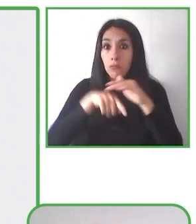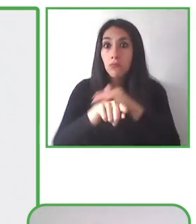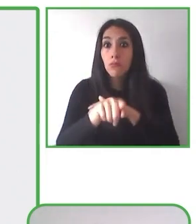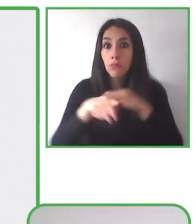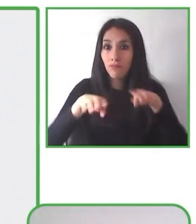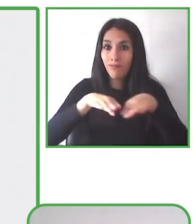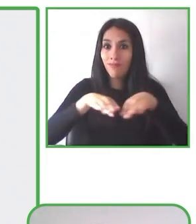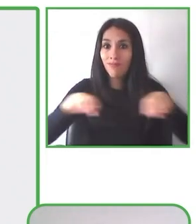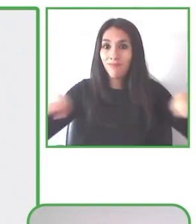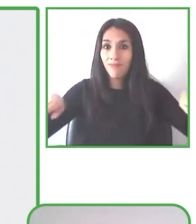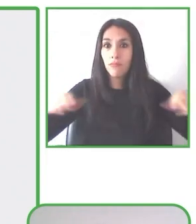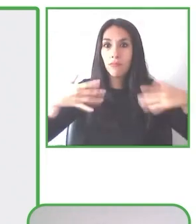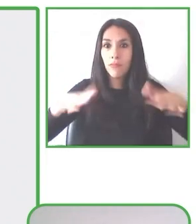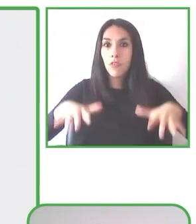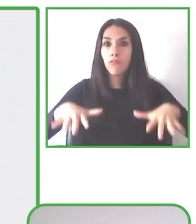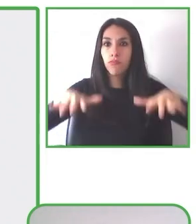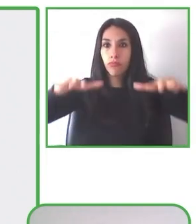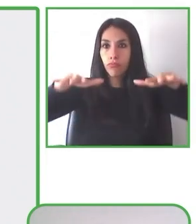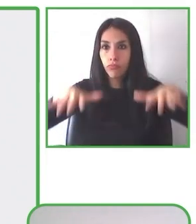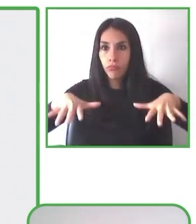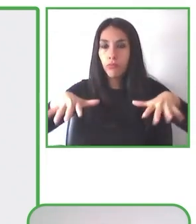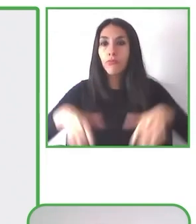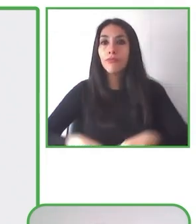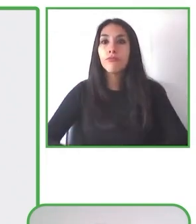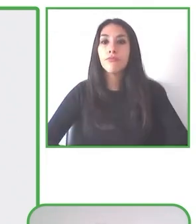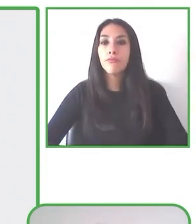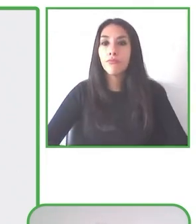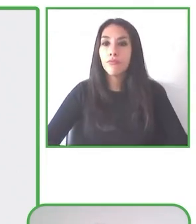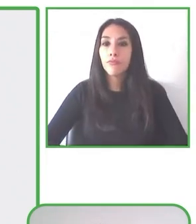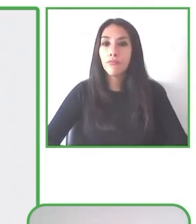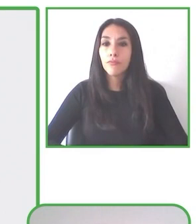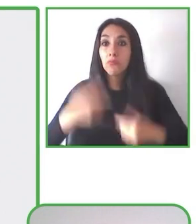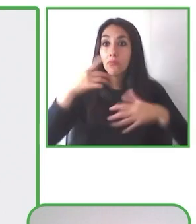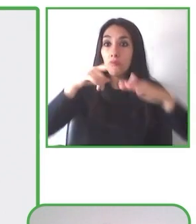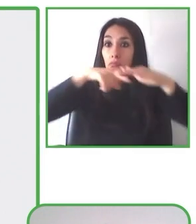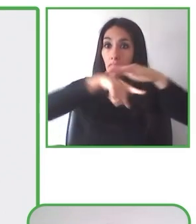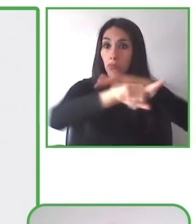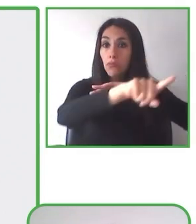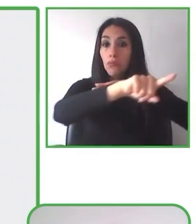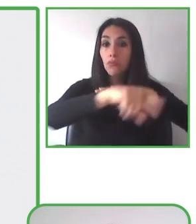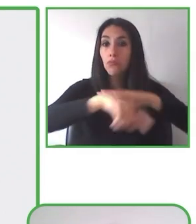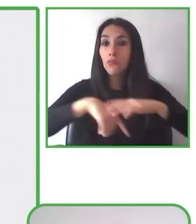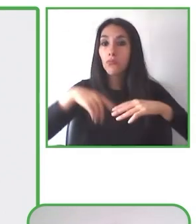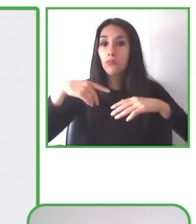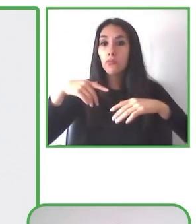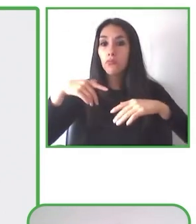Ofrece una solución rápida, innovadora, asequible para la accesibilidad al aire